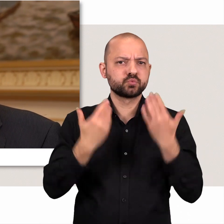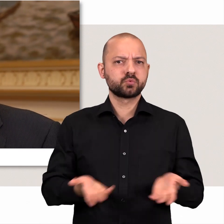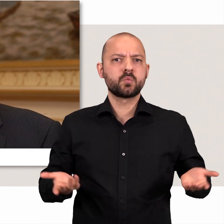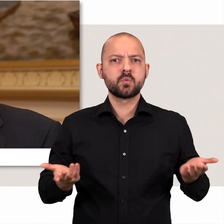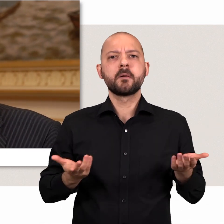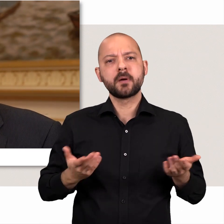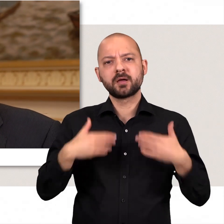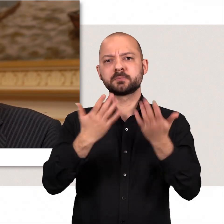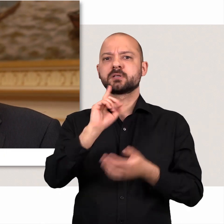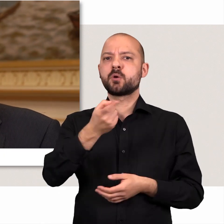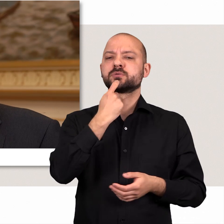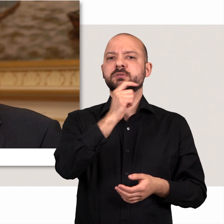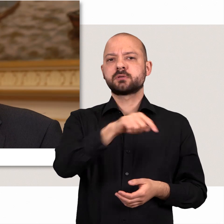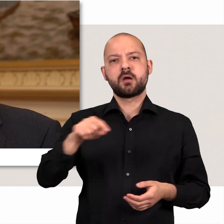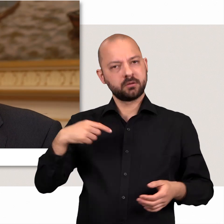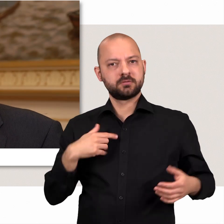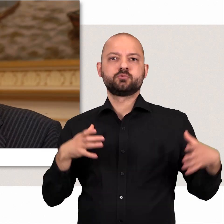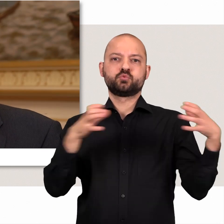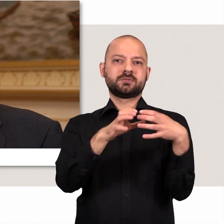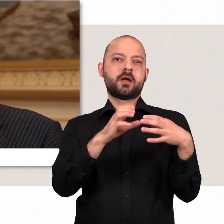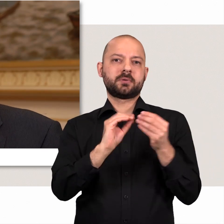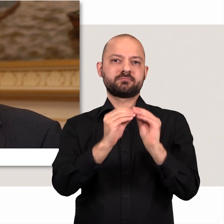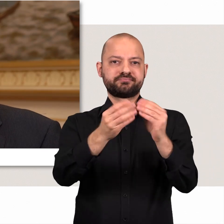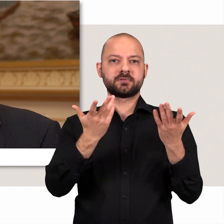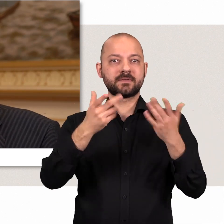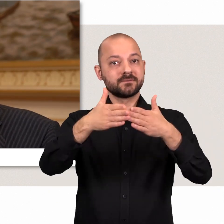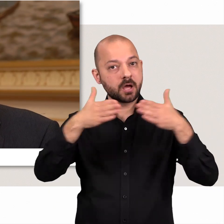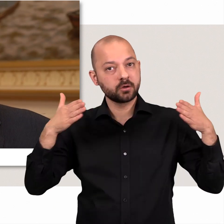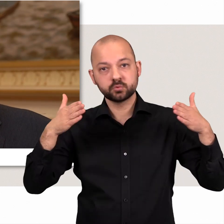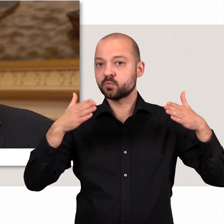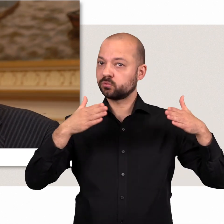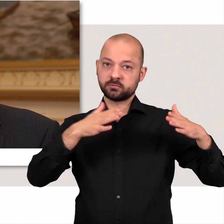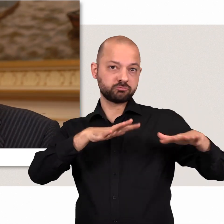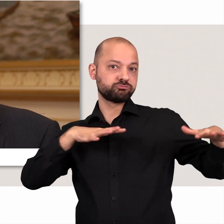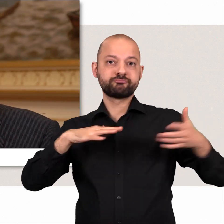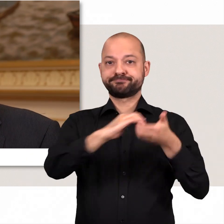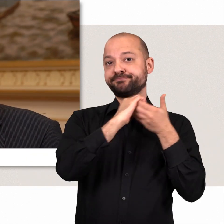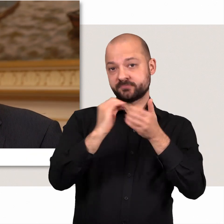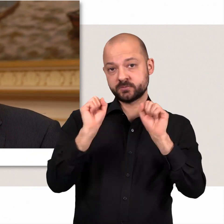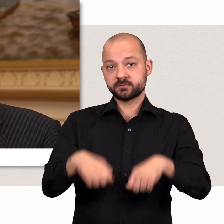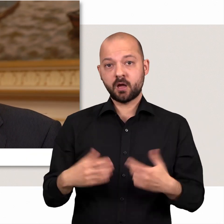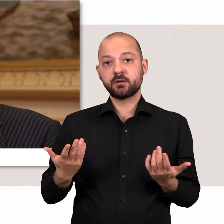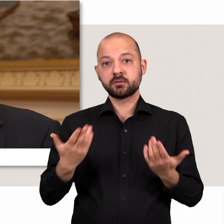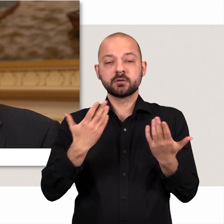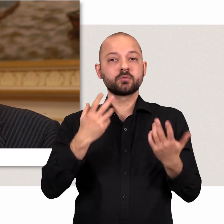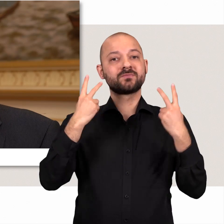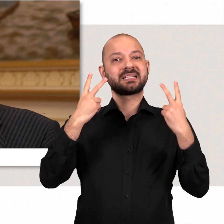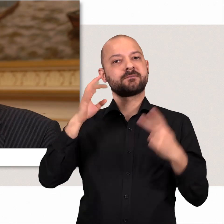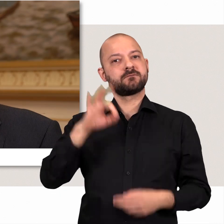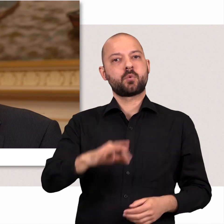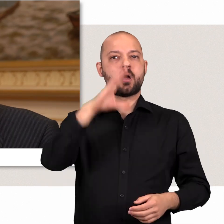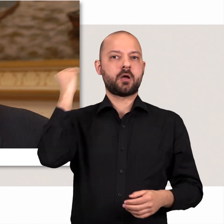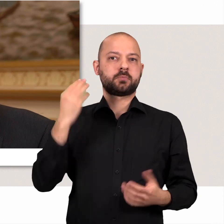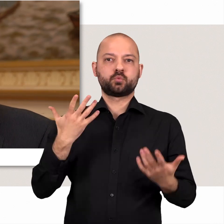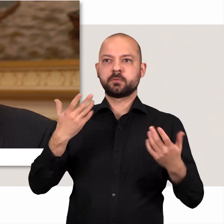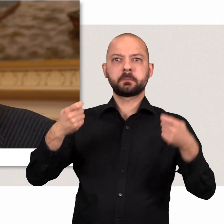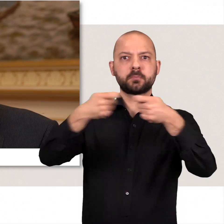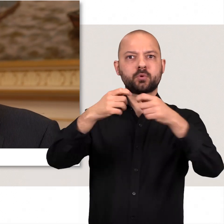Aber es gibt eben auch Dinge, die wir gemeinsam bewegen wollen - fraktionsübergreifend - wenn es darum geht zum Beispiel sich für die Interessen Hamburgs auf Bundesebene einzusetzen,